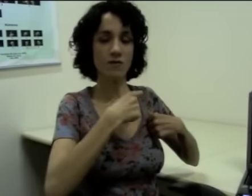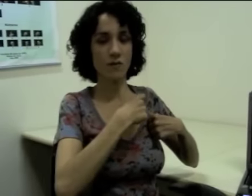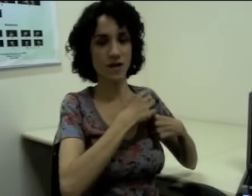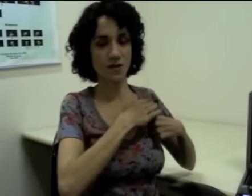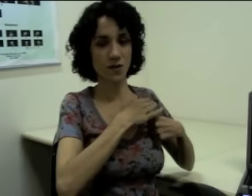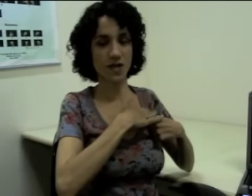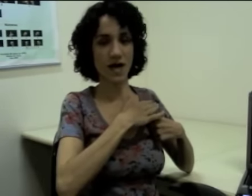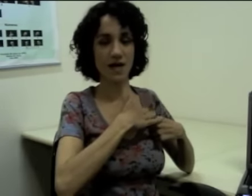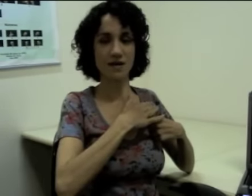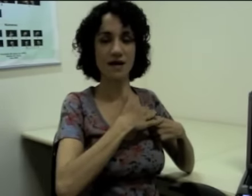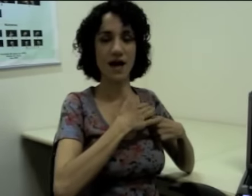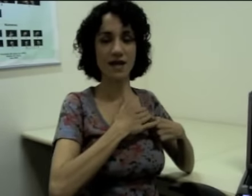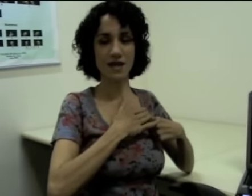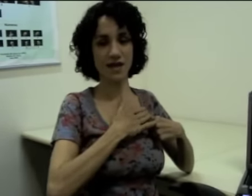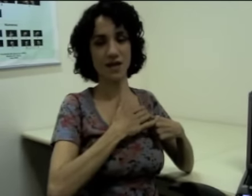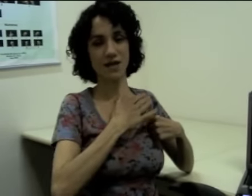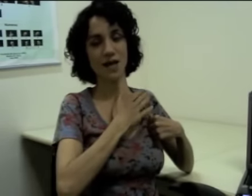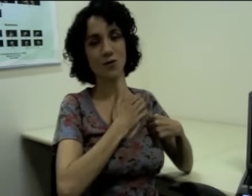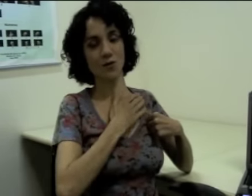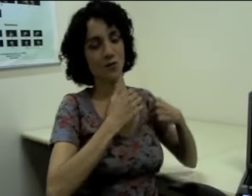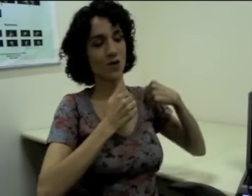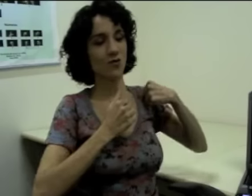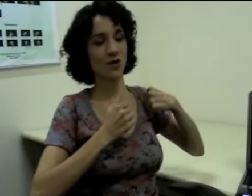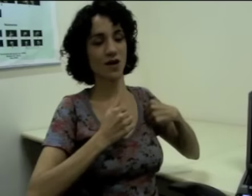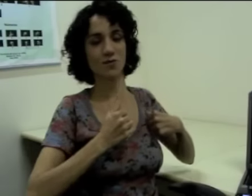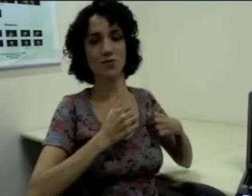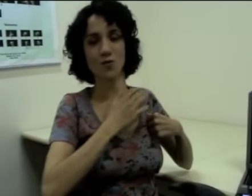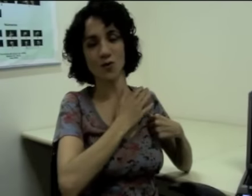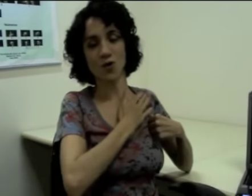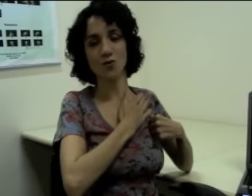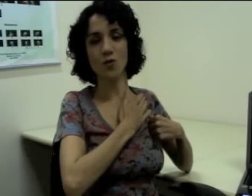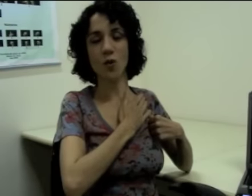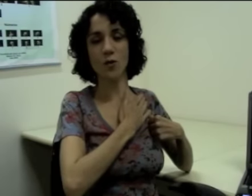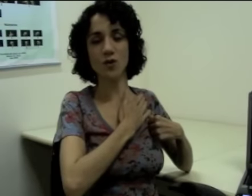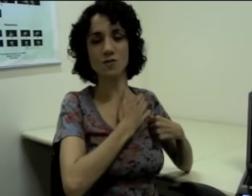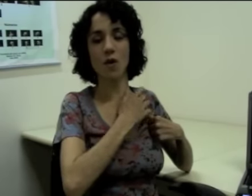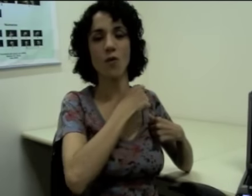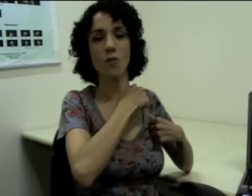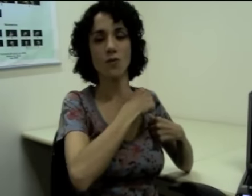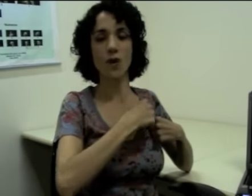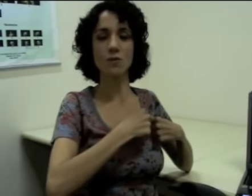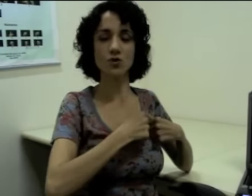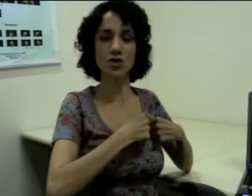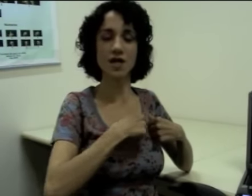Uma informação que está aqui, próxima ao ombro que está indicando a mochila,